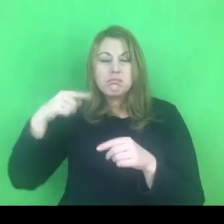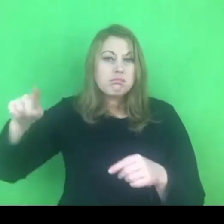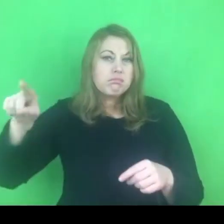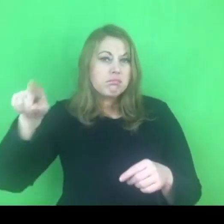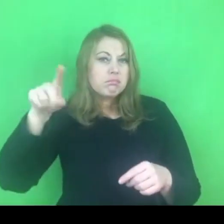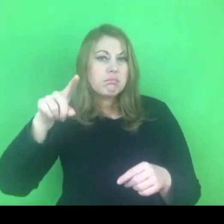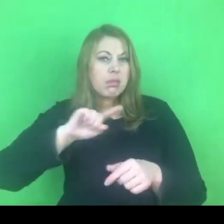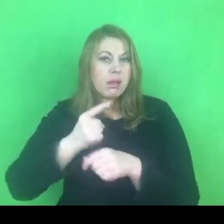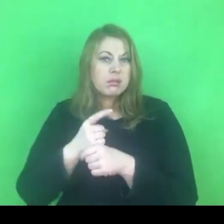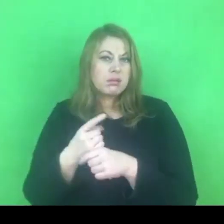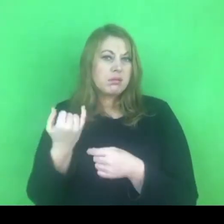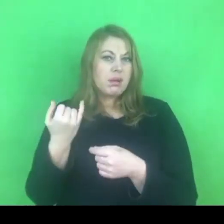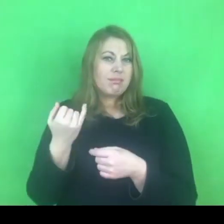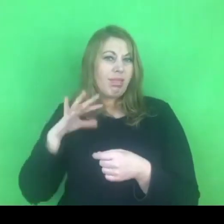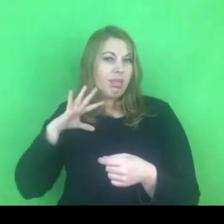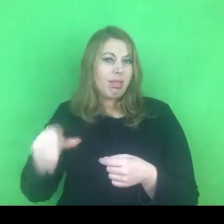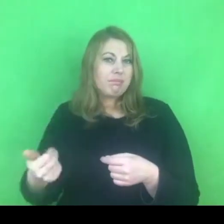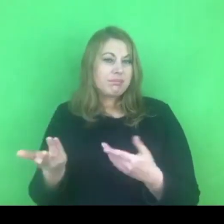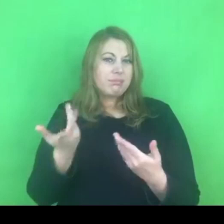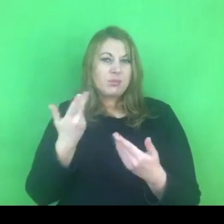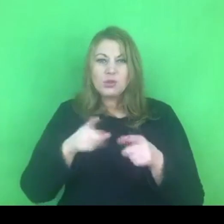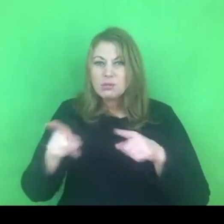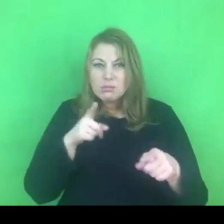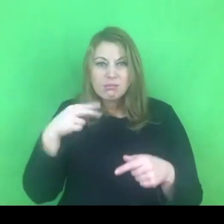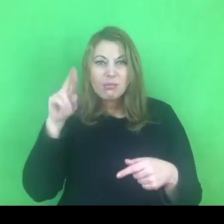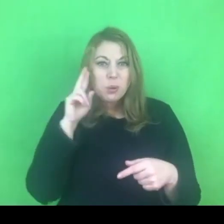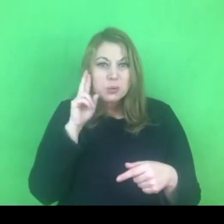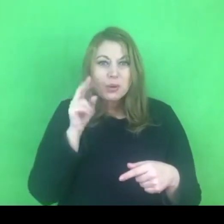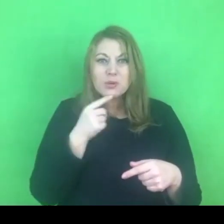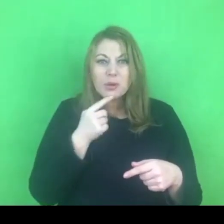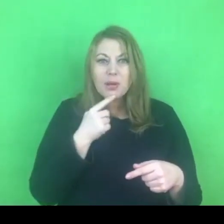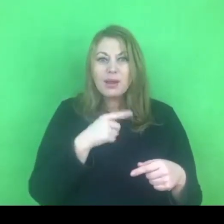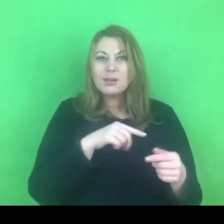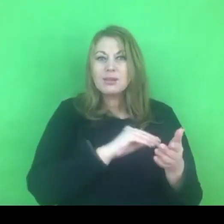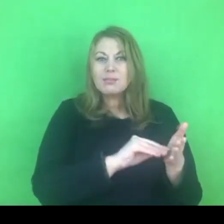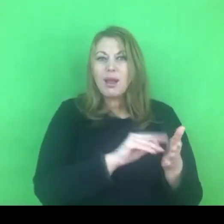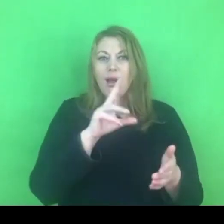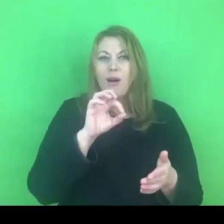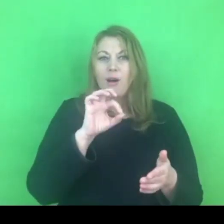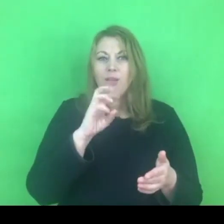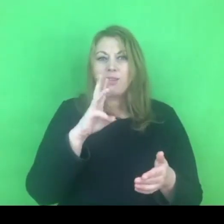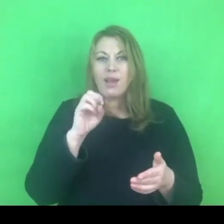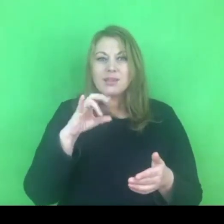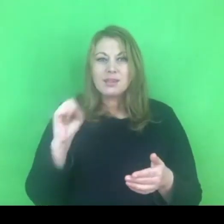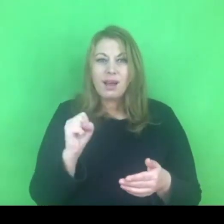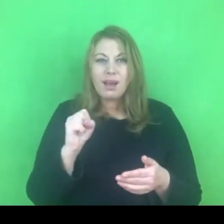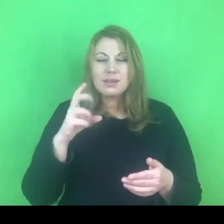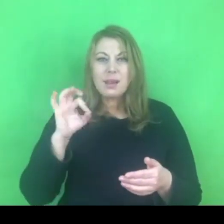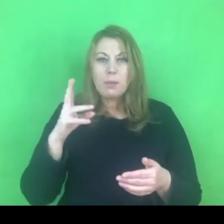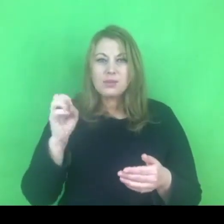rządu odnośnie konwencji, krajowego programu.